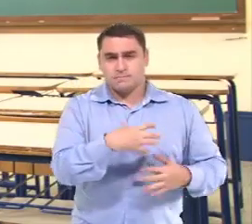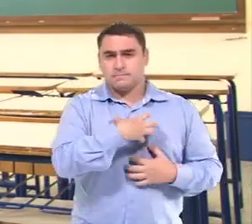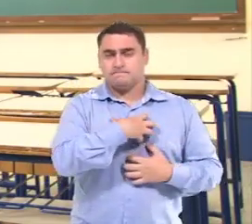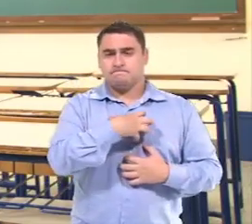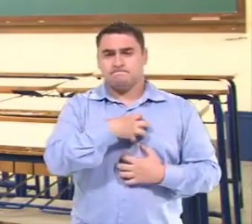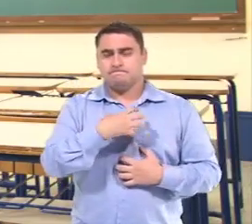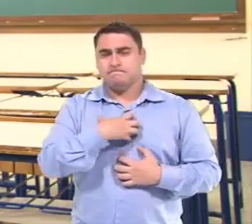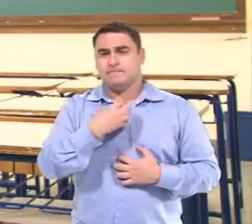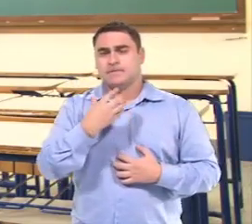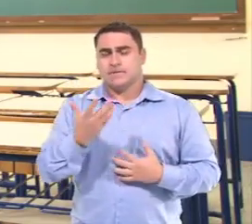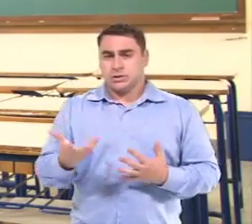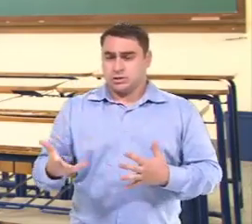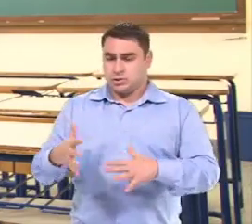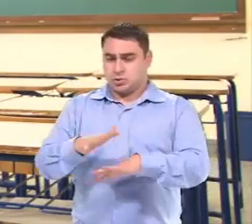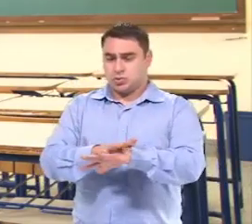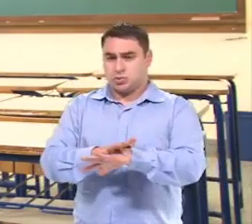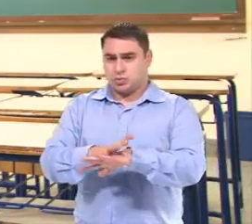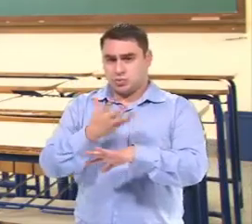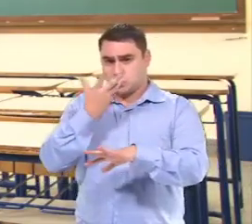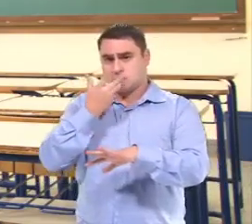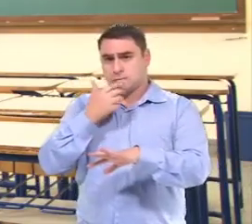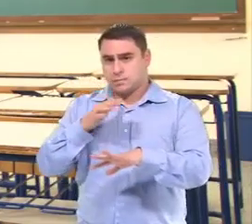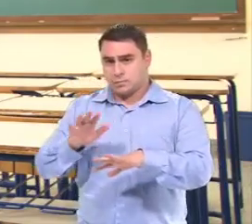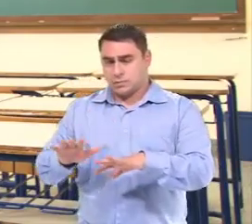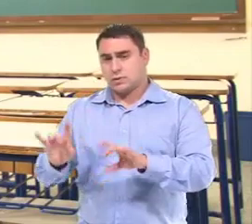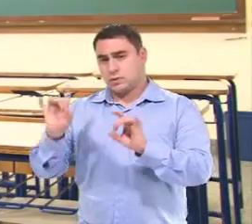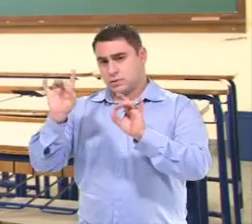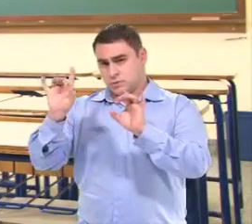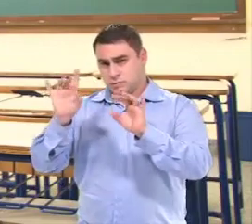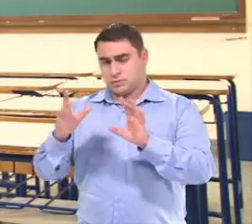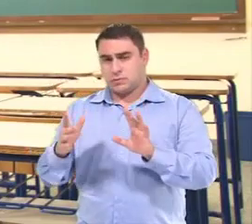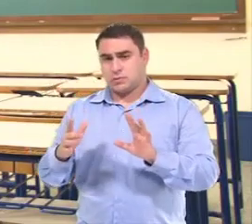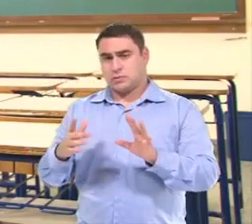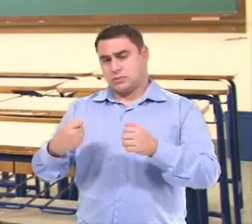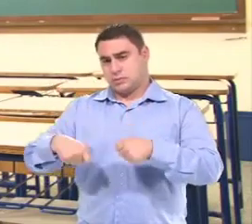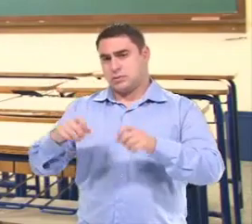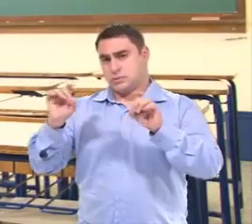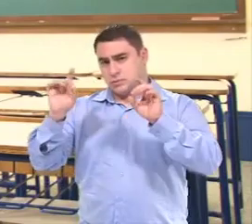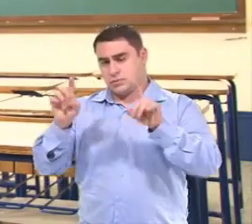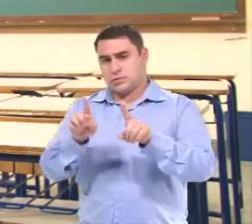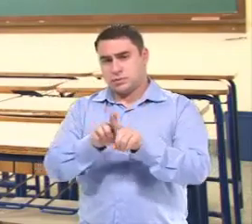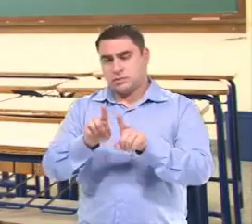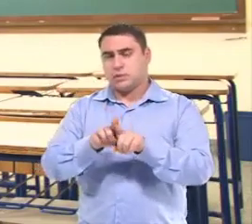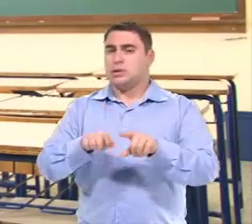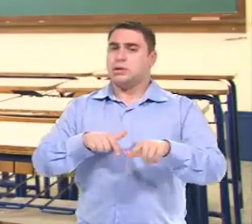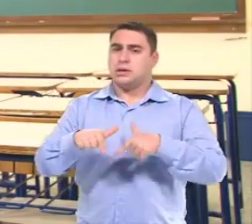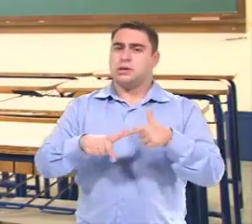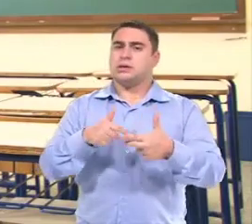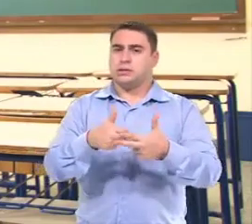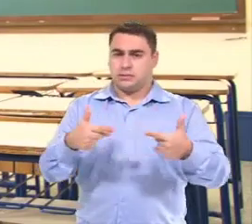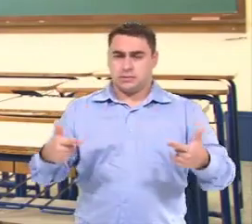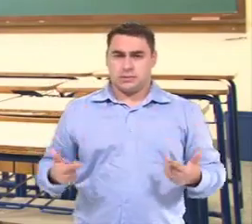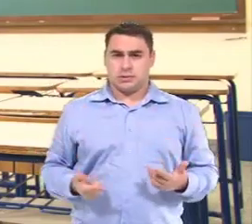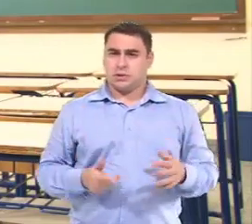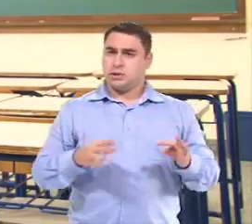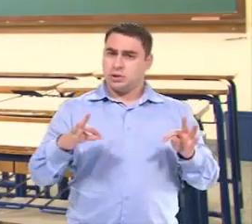Maneiras para que inclua as crianças com necessidades especiais nessas atividades.